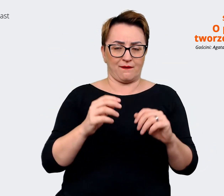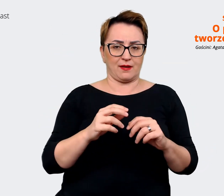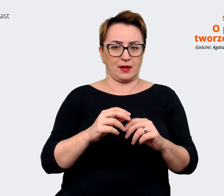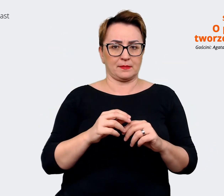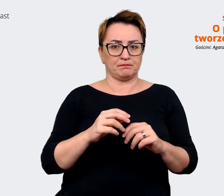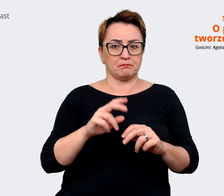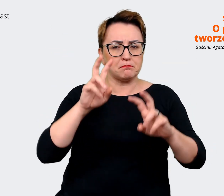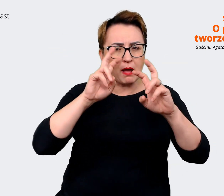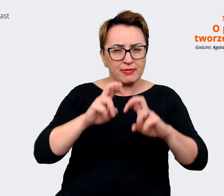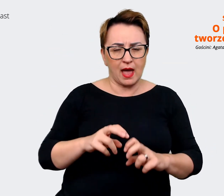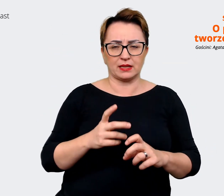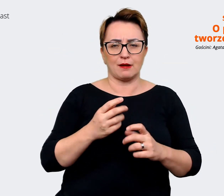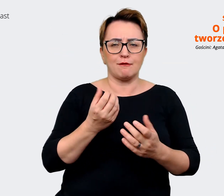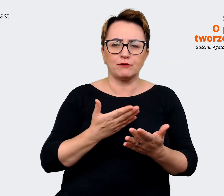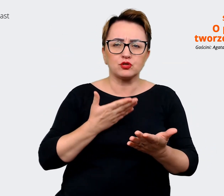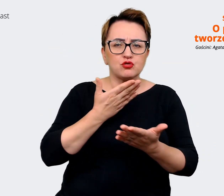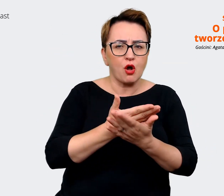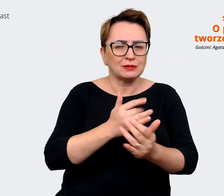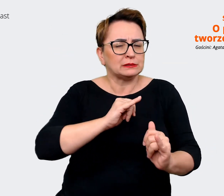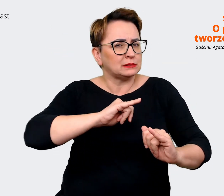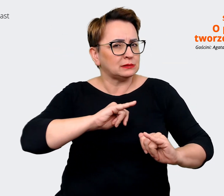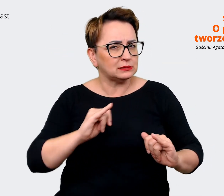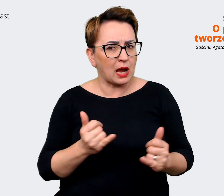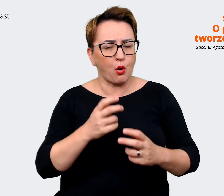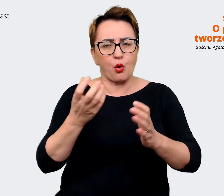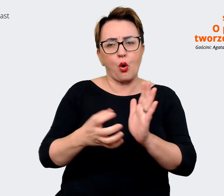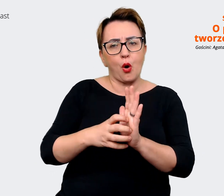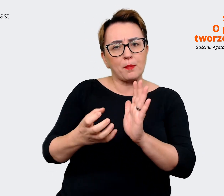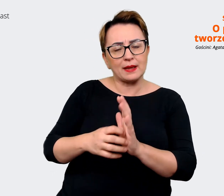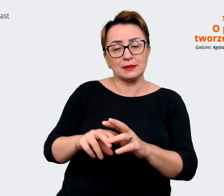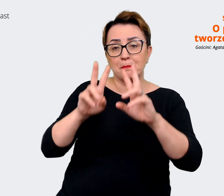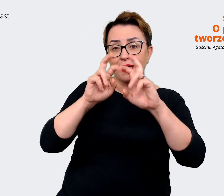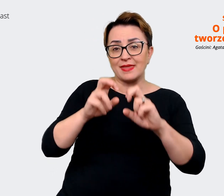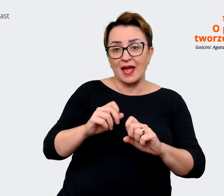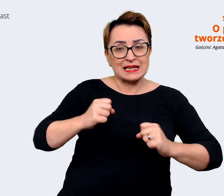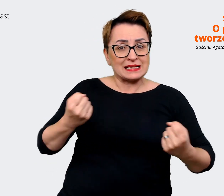komentarze z badania zaangażowania jakie się odbywają w naszych firmach. Także to było kilka